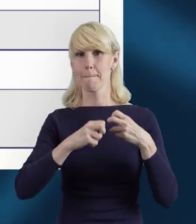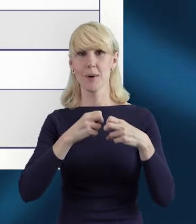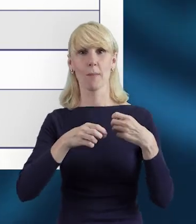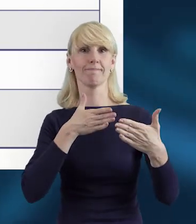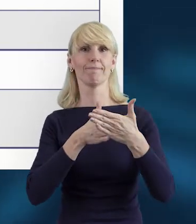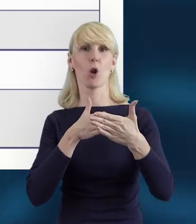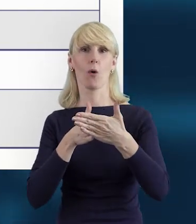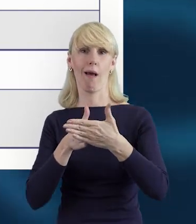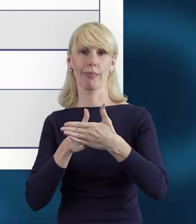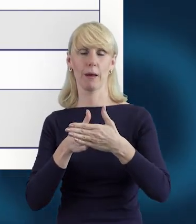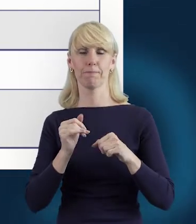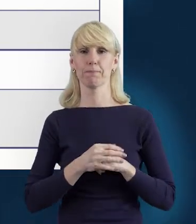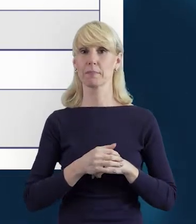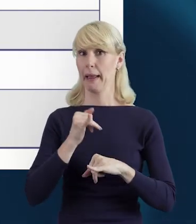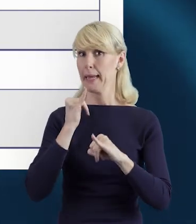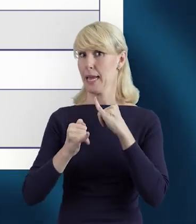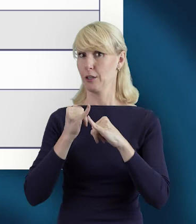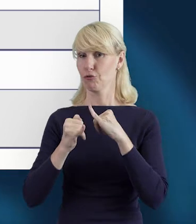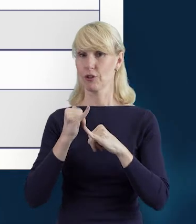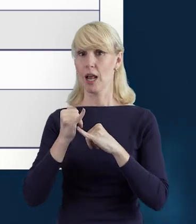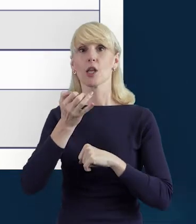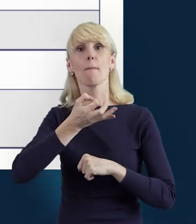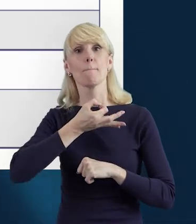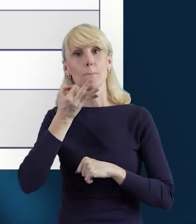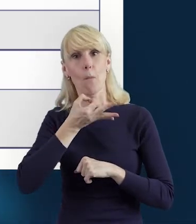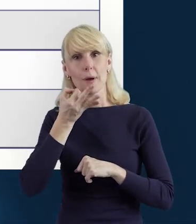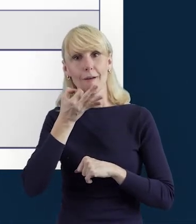Więc dopiero po wprowadzeniu poprawnych danych,